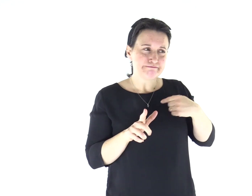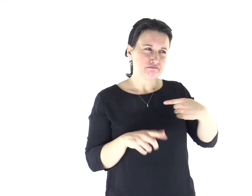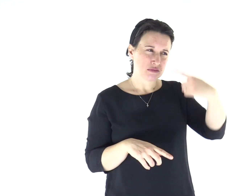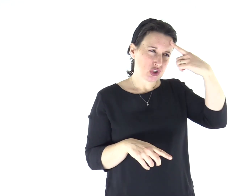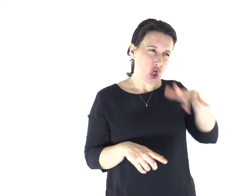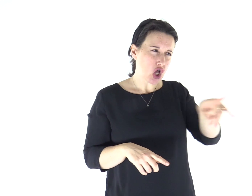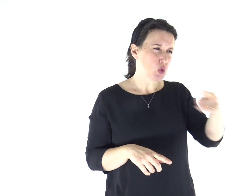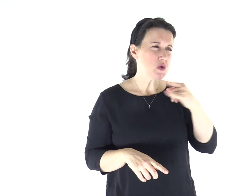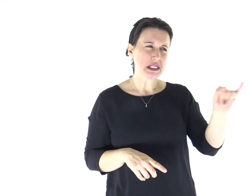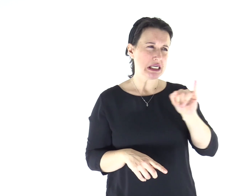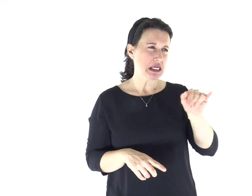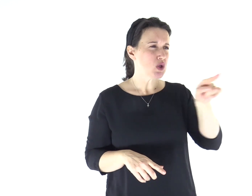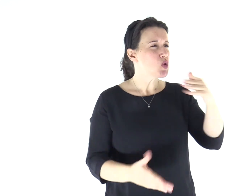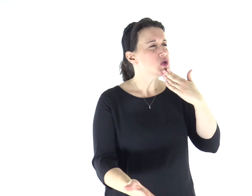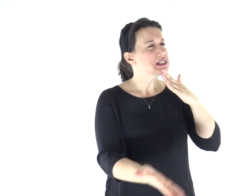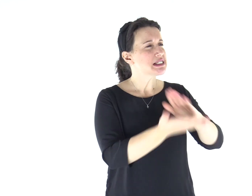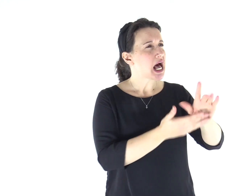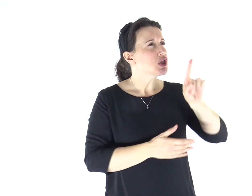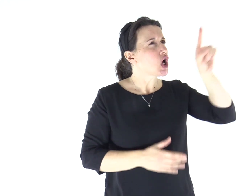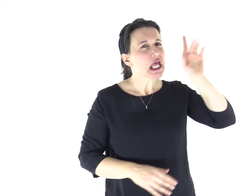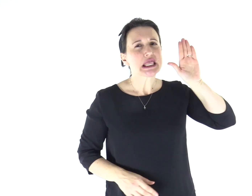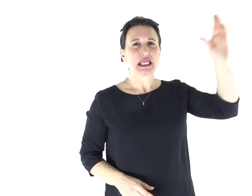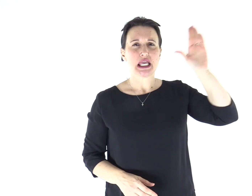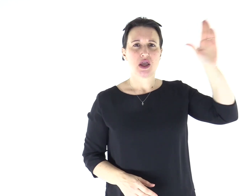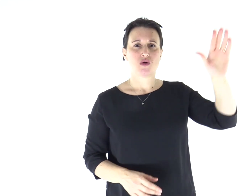Io so chi tu sei: il santo di Dio!».